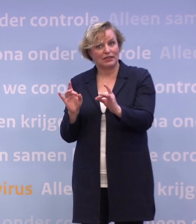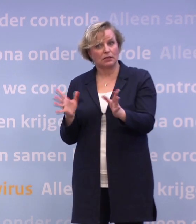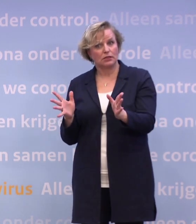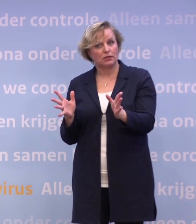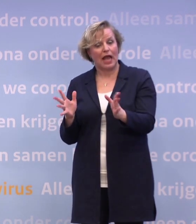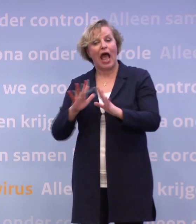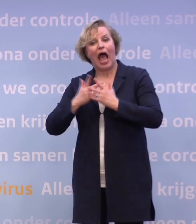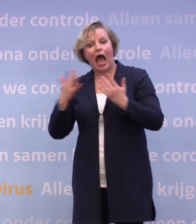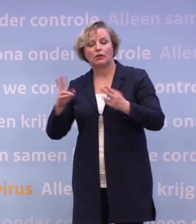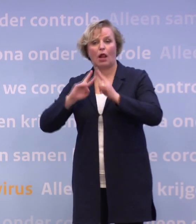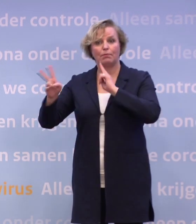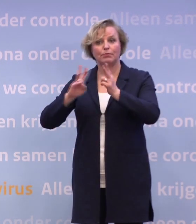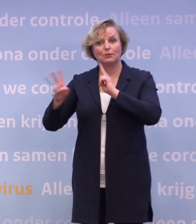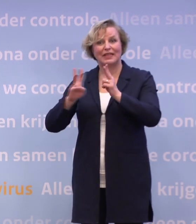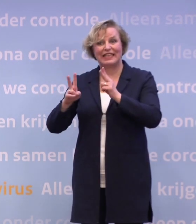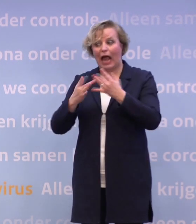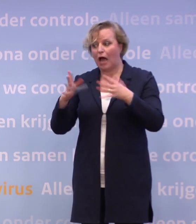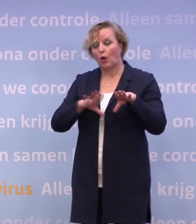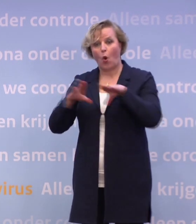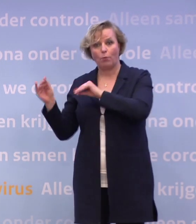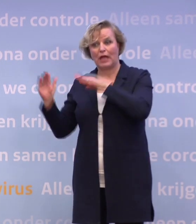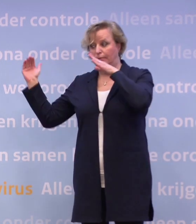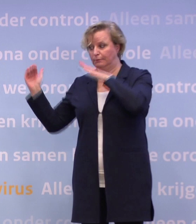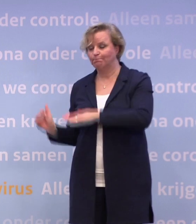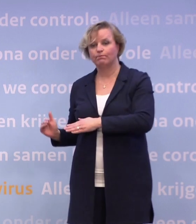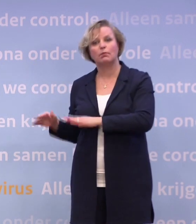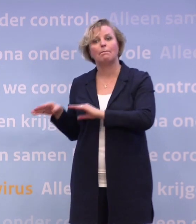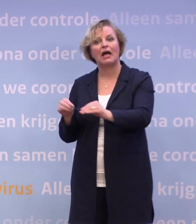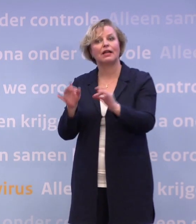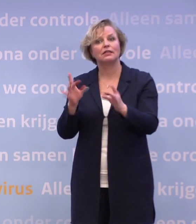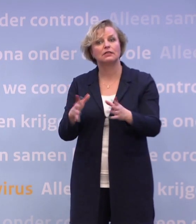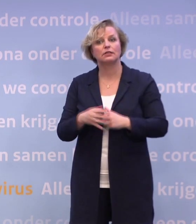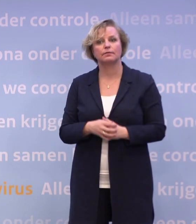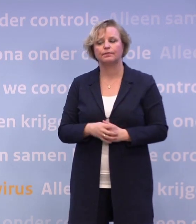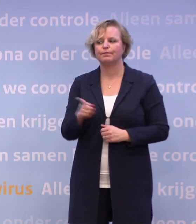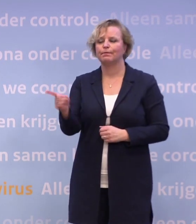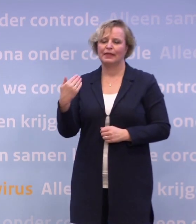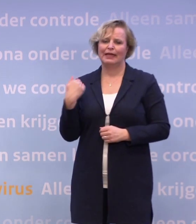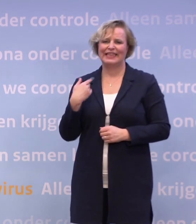...om het aantal besmettingen en dus het aantal opnames weer omlaag te krijgen. Ik heb net verteld dat we op een tweesprong staan.